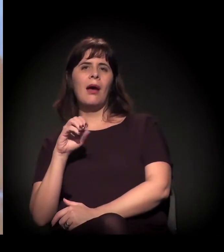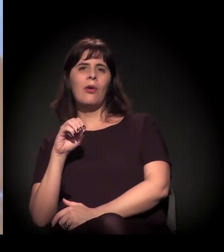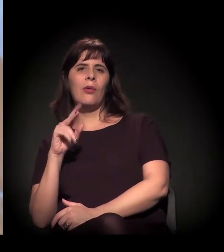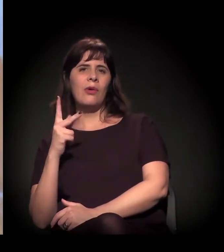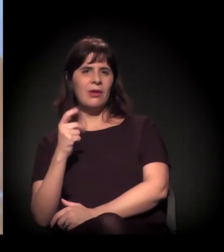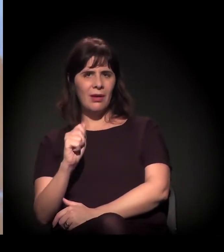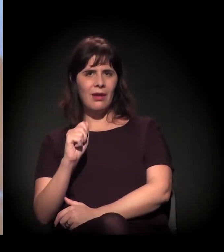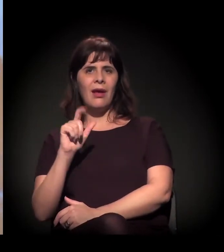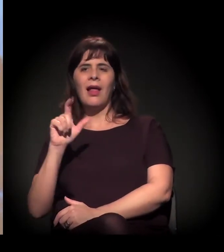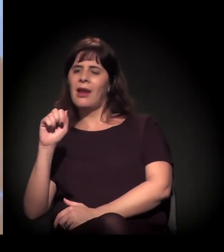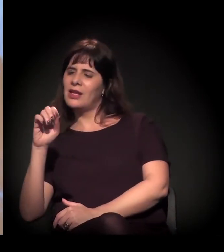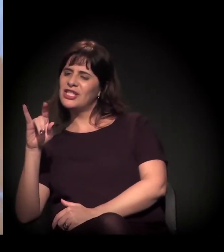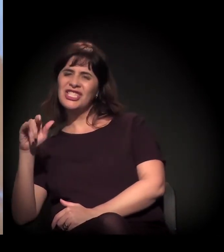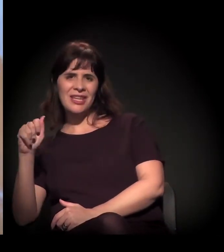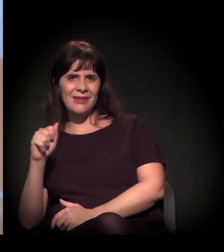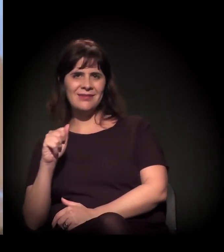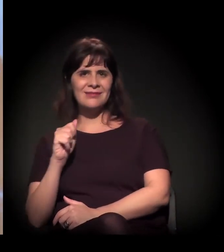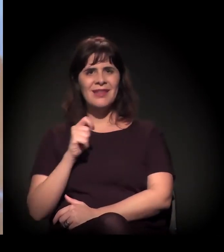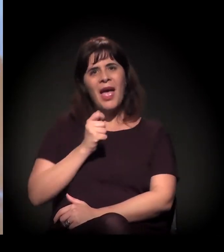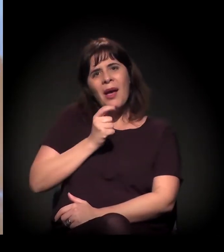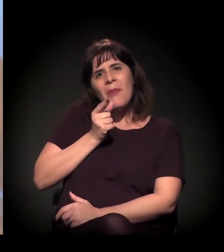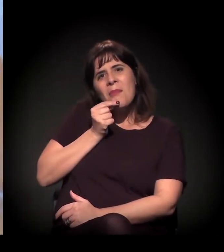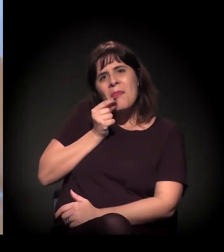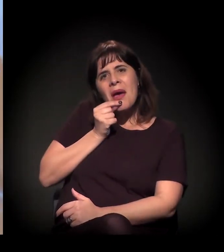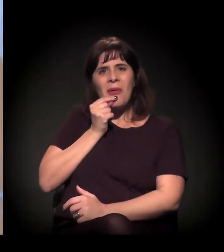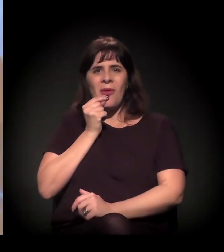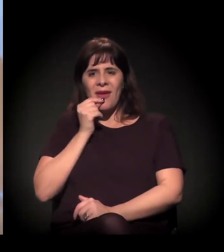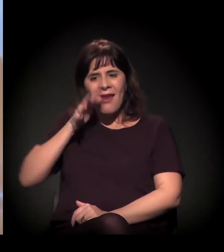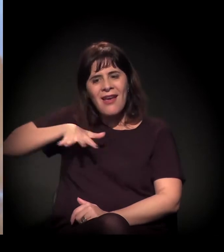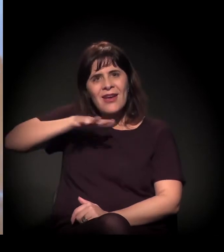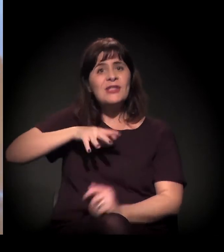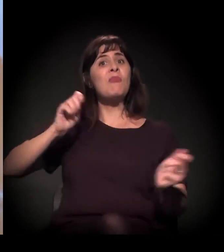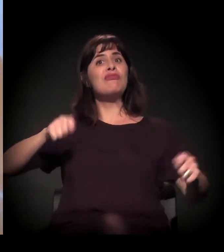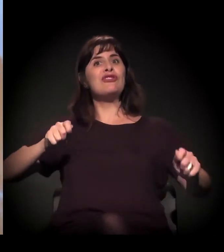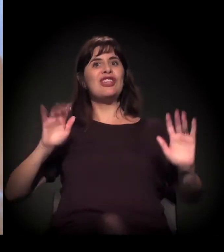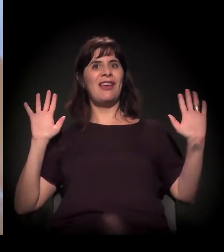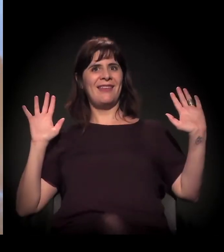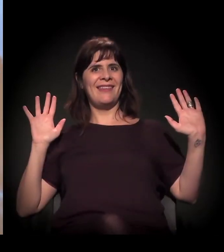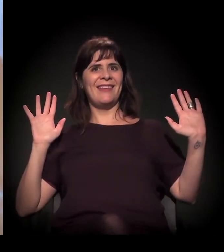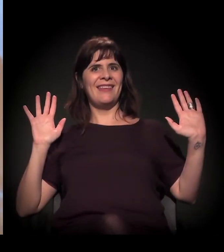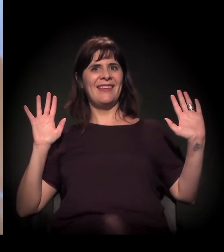podia ser na Vila Madalena, mas a Cracolândia é complicado!